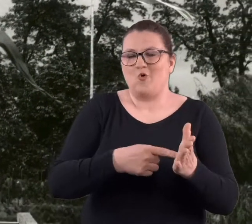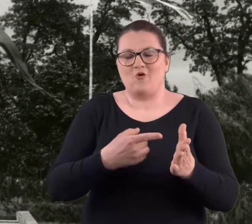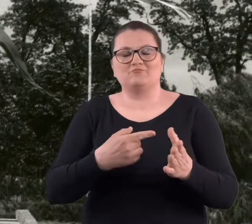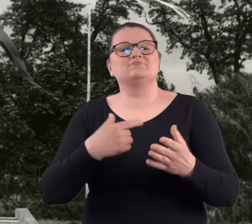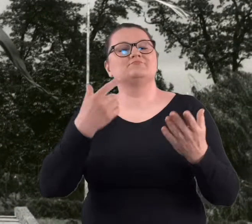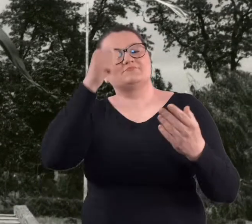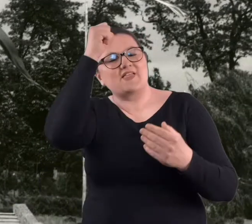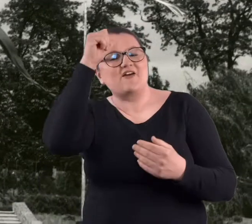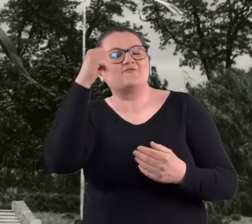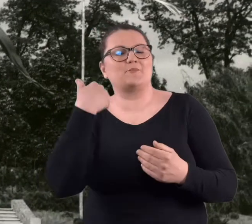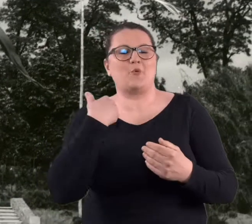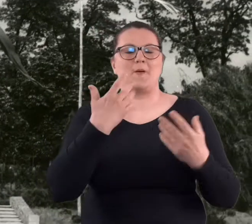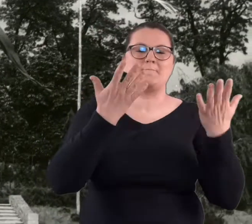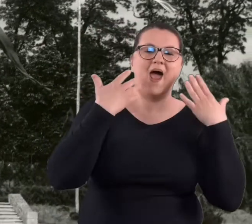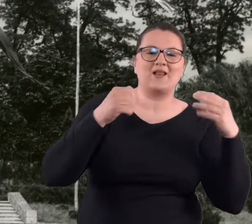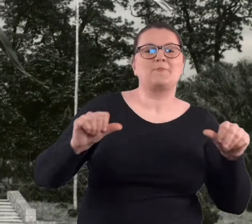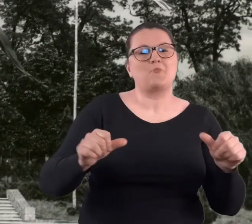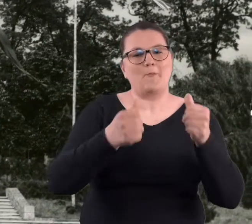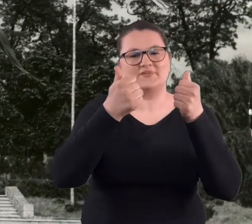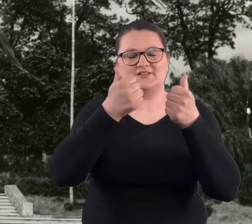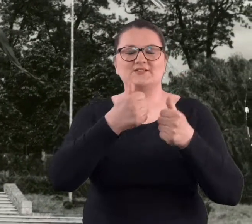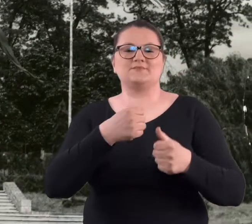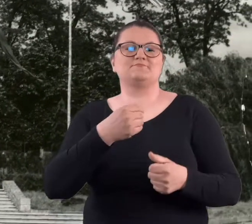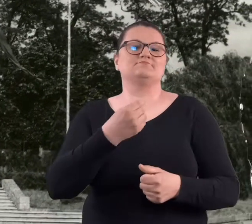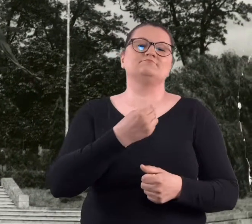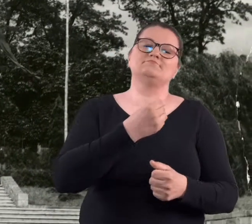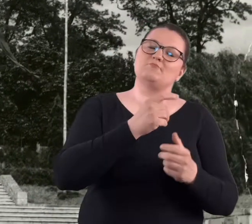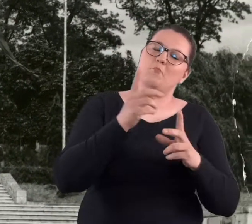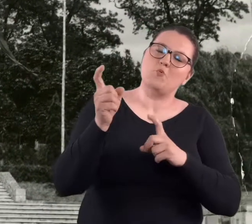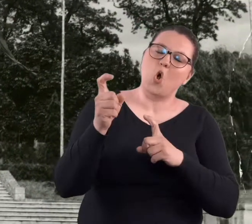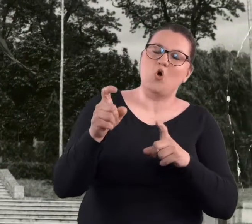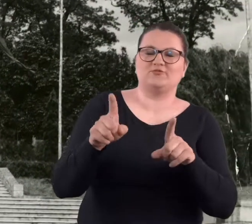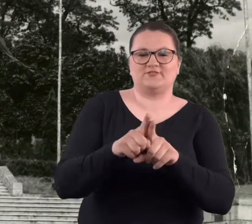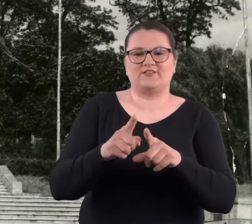jako Park-Pomnik Braterstwa Broni i Przyjaźni Polsko-Radzieckiej.